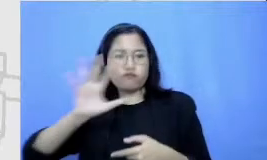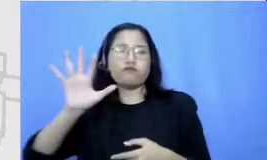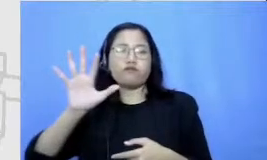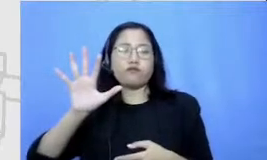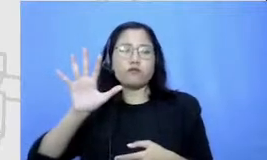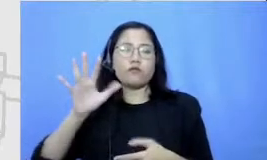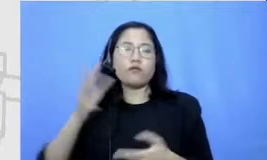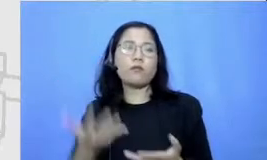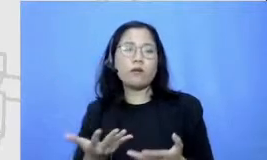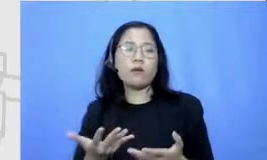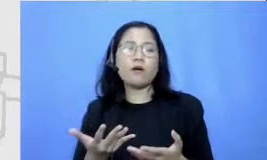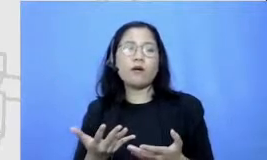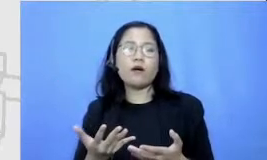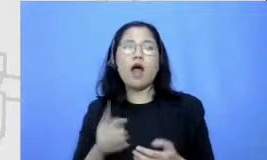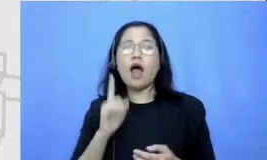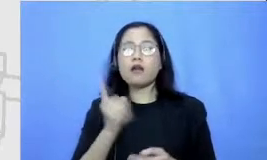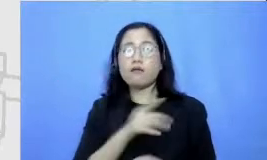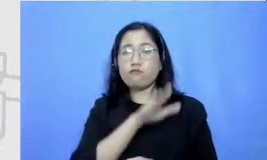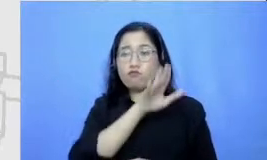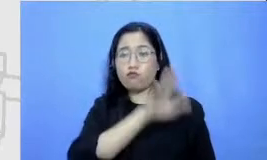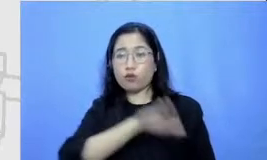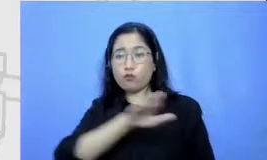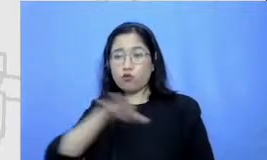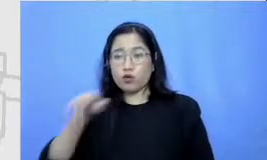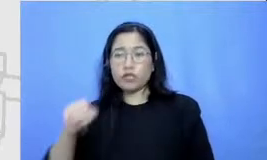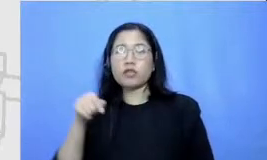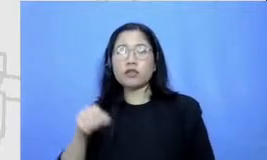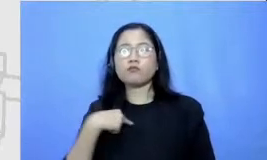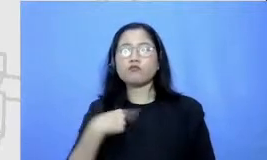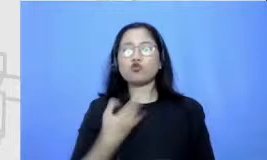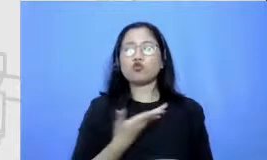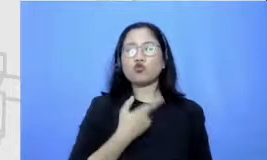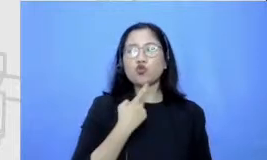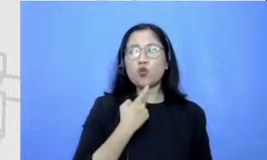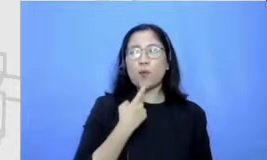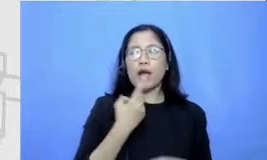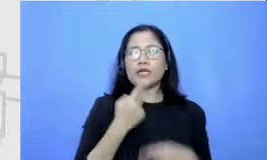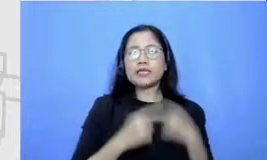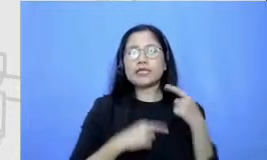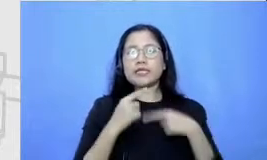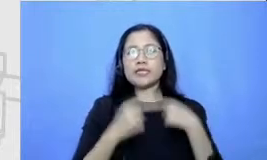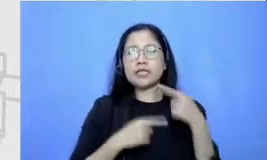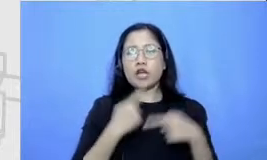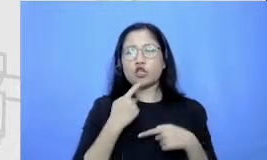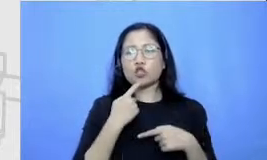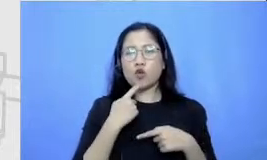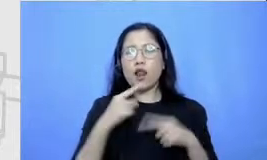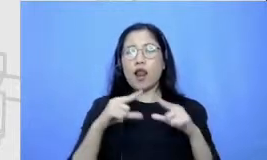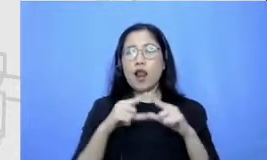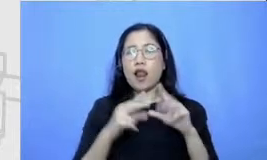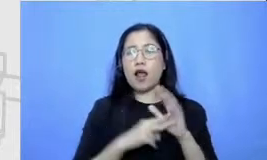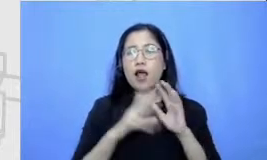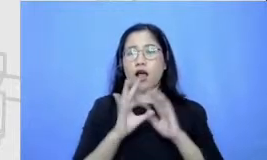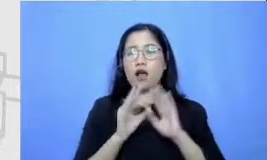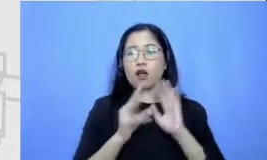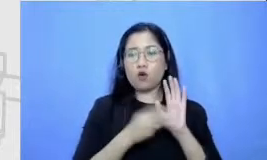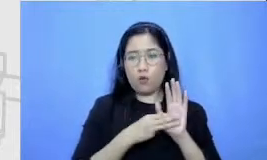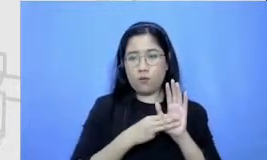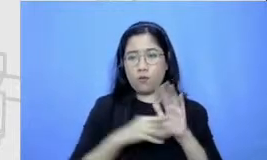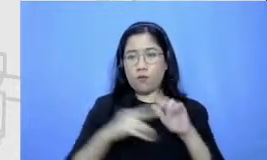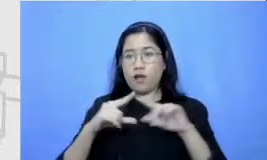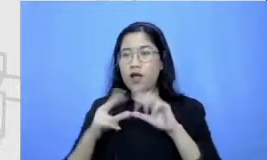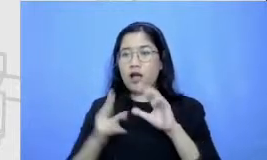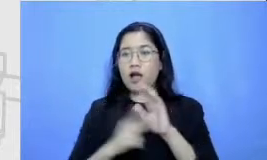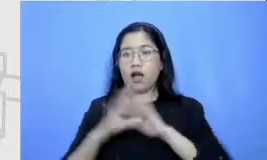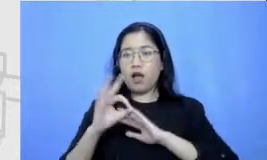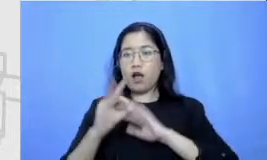timur mencoba untuk bercerita tentang Anom Anom ceritanya menerbitkan komik online pertamanya nah